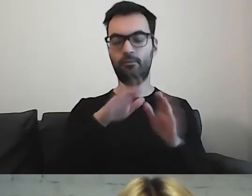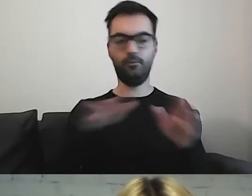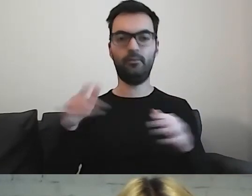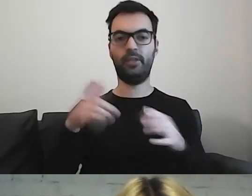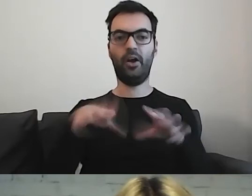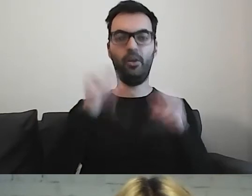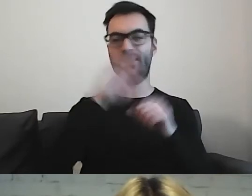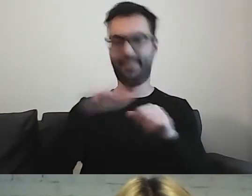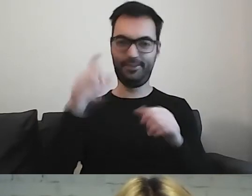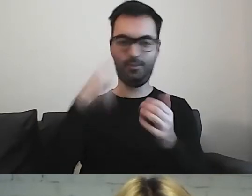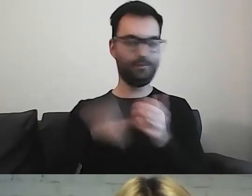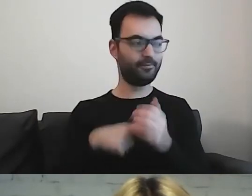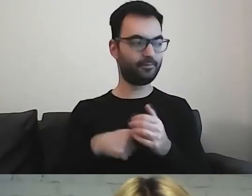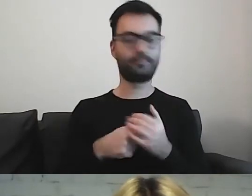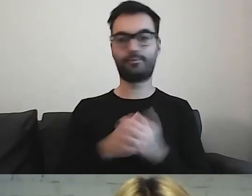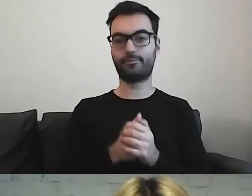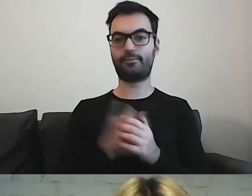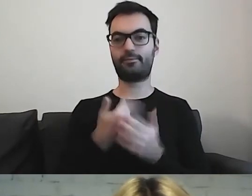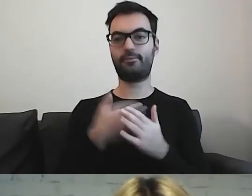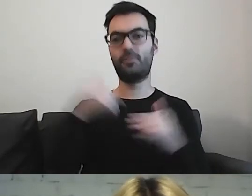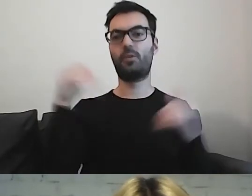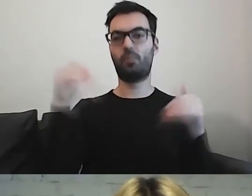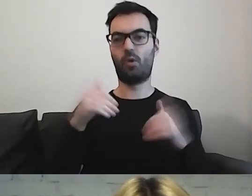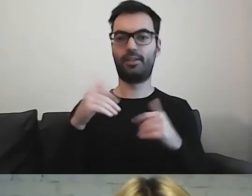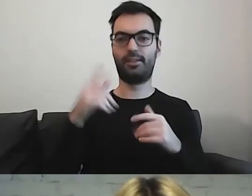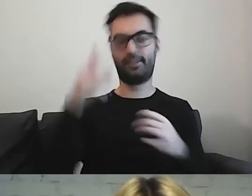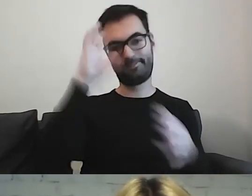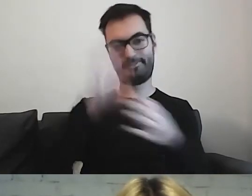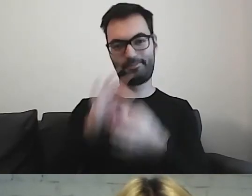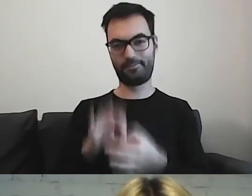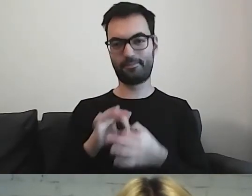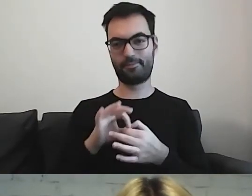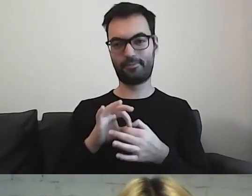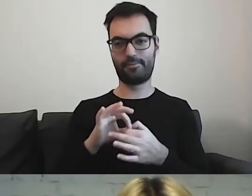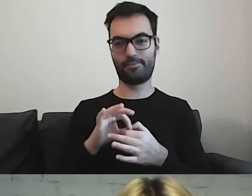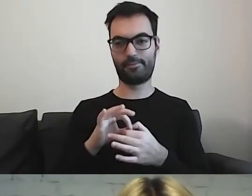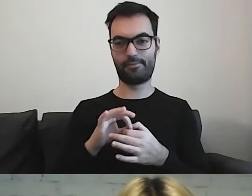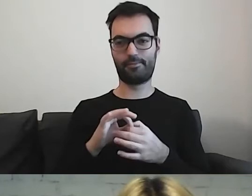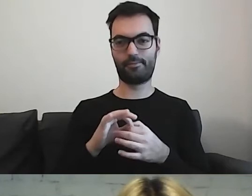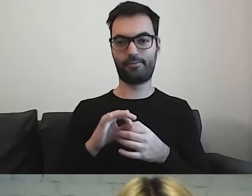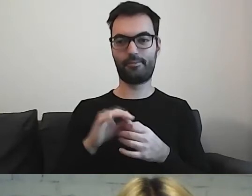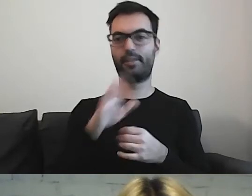Tutaj pozwolę sobie na różne odniesienia, które znają dzieci.